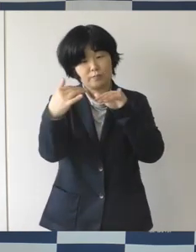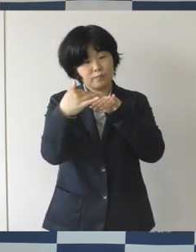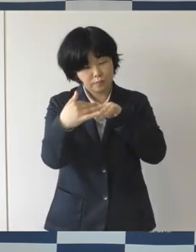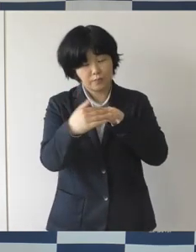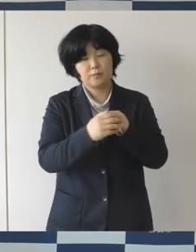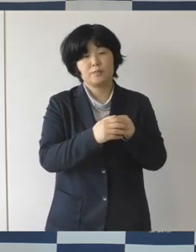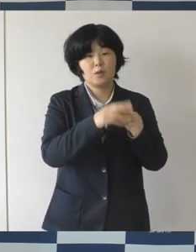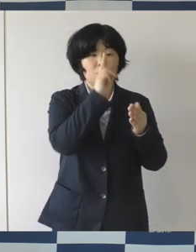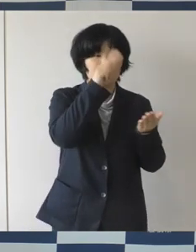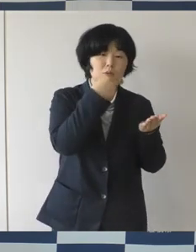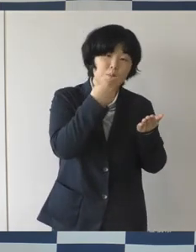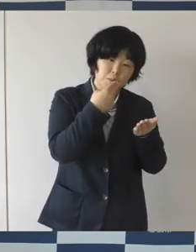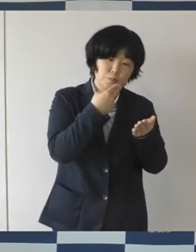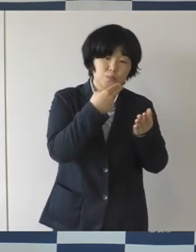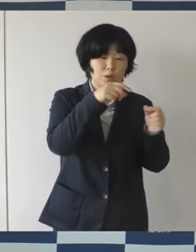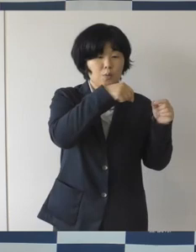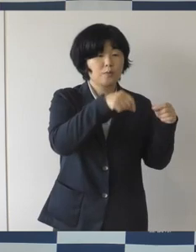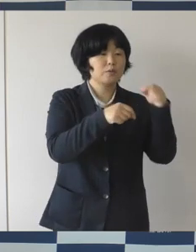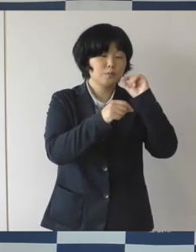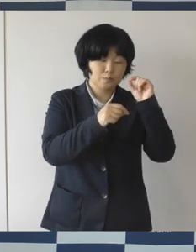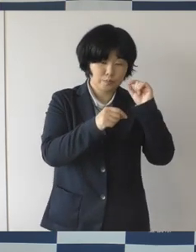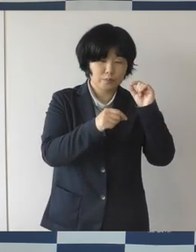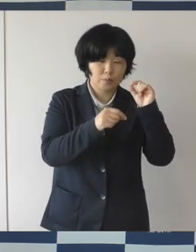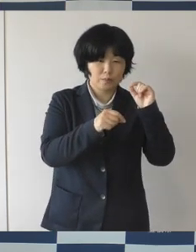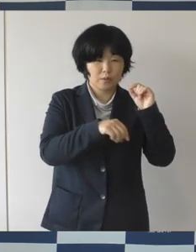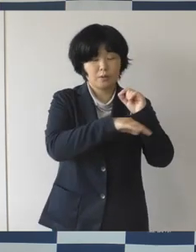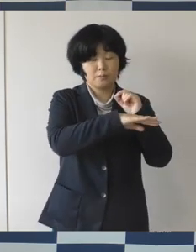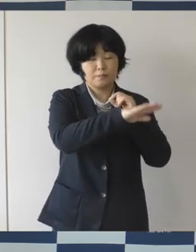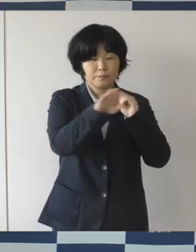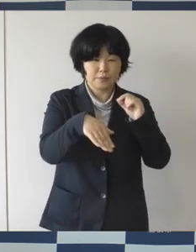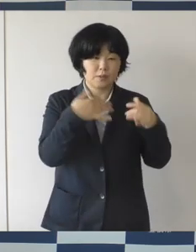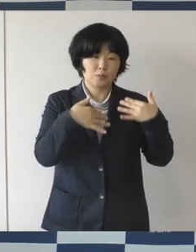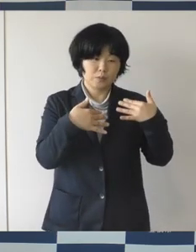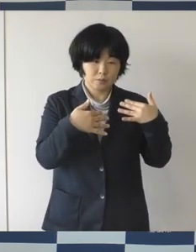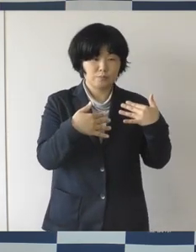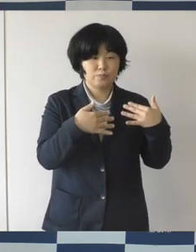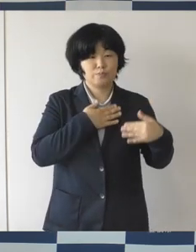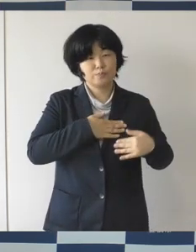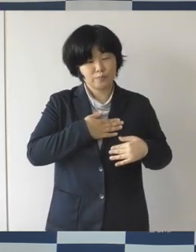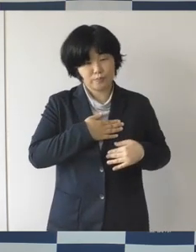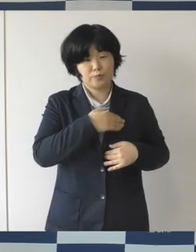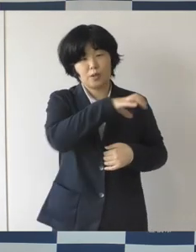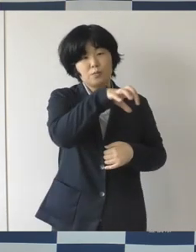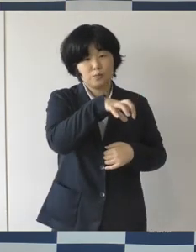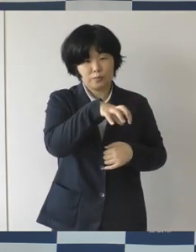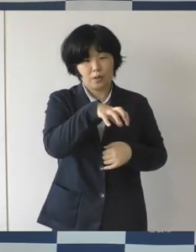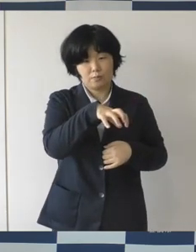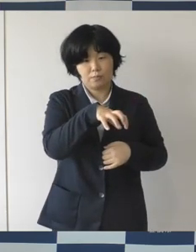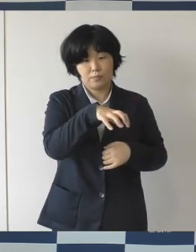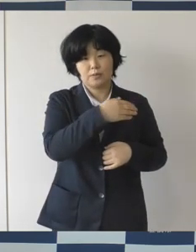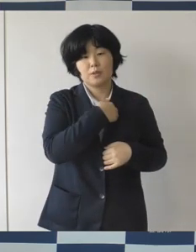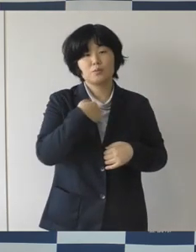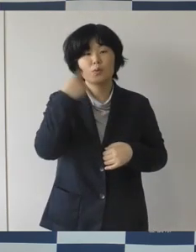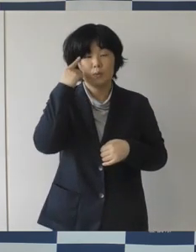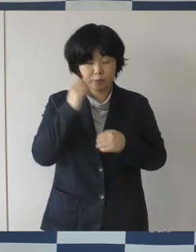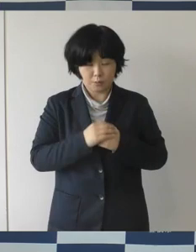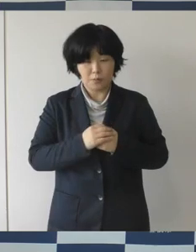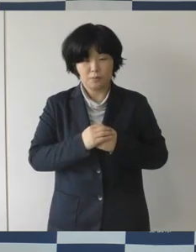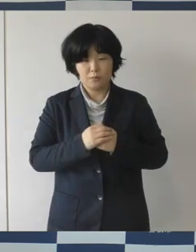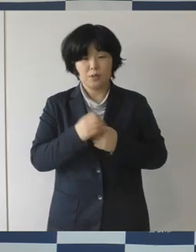コーヒーを飲んだり、どなたでも自由に利用することができます。 そして、多目的空間については、使用承認を受けることで